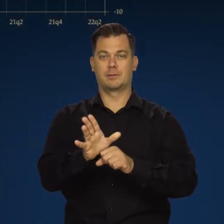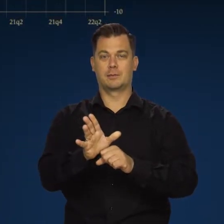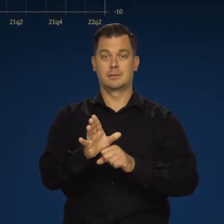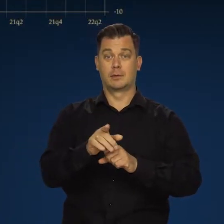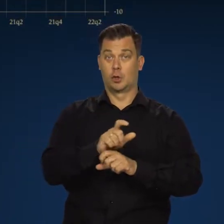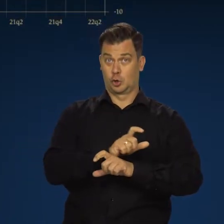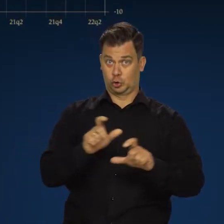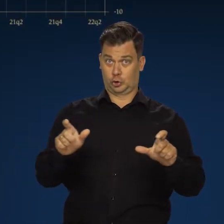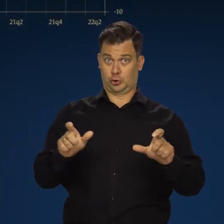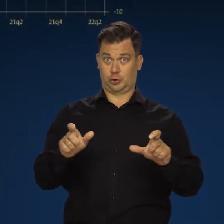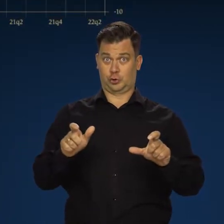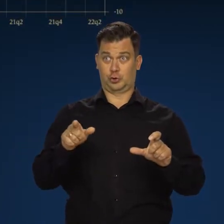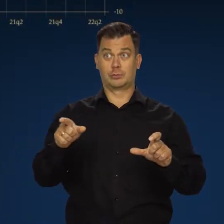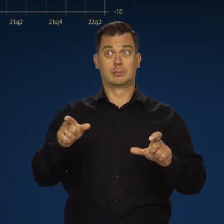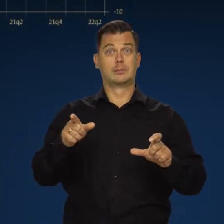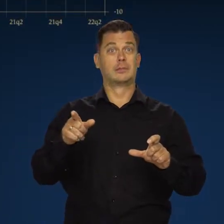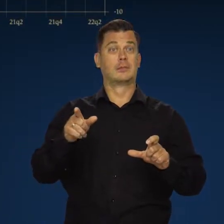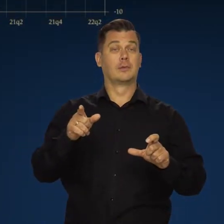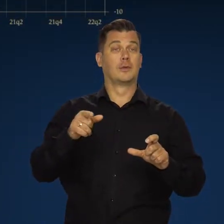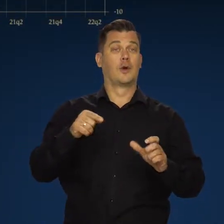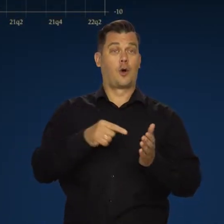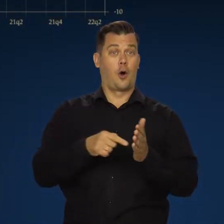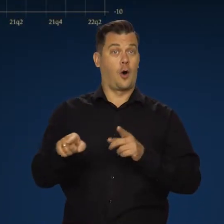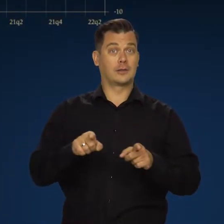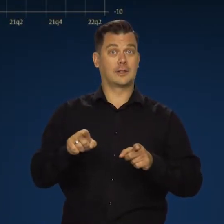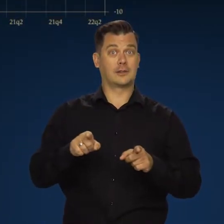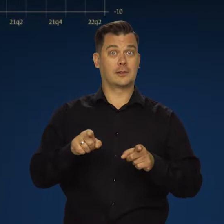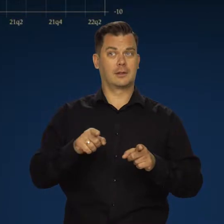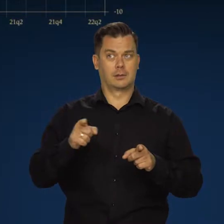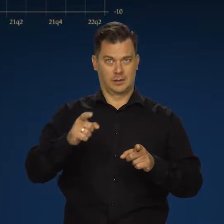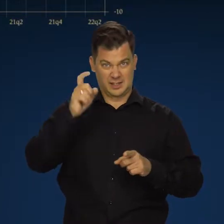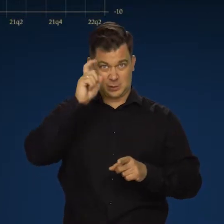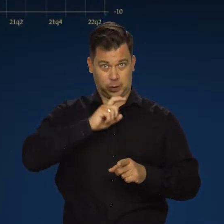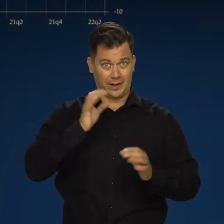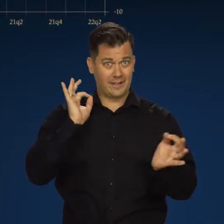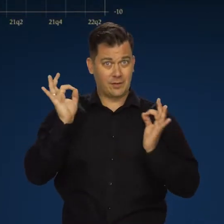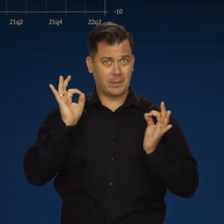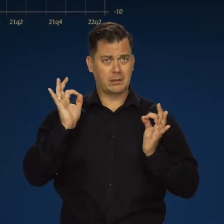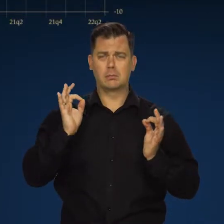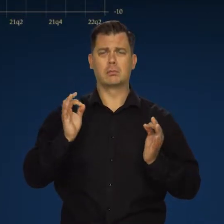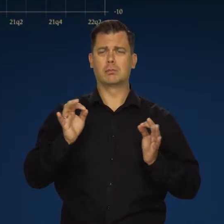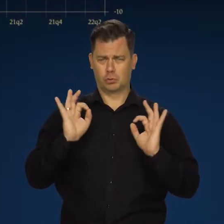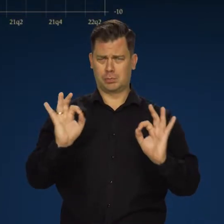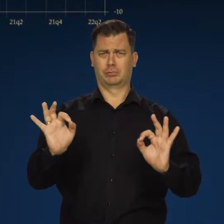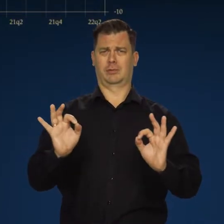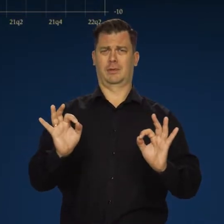Czy to hamowanie aktywności gospodarczej jest złą informacją? Nie, jest dobrą.